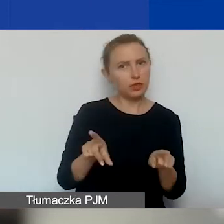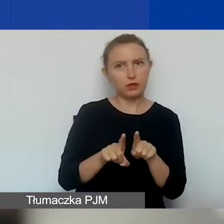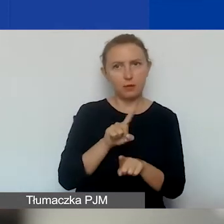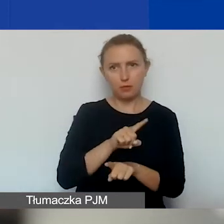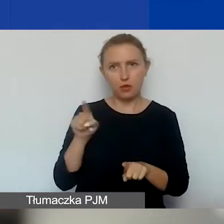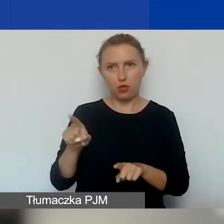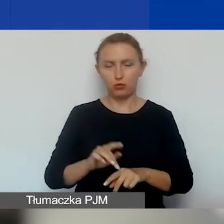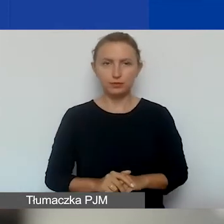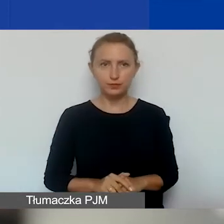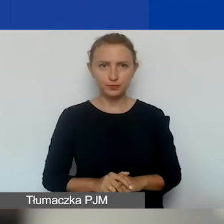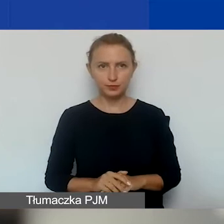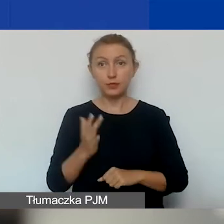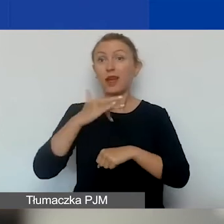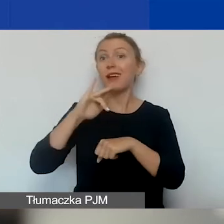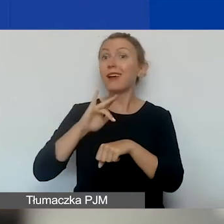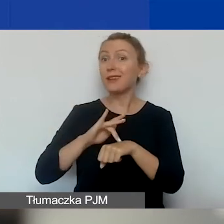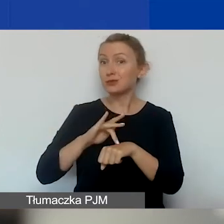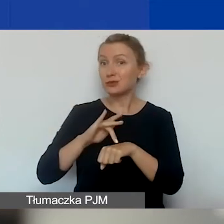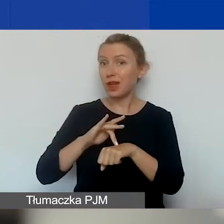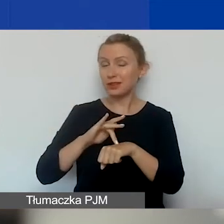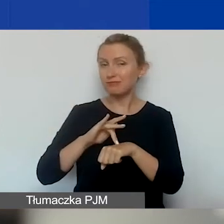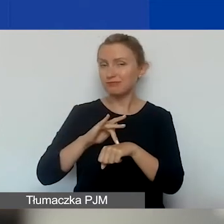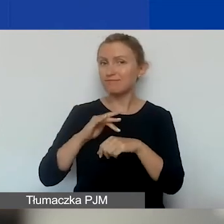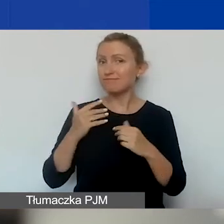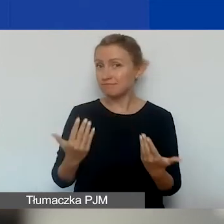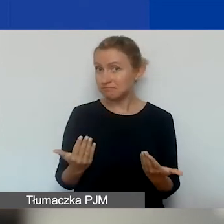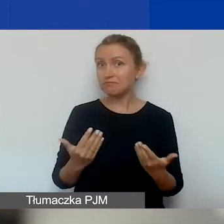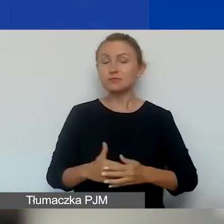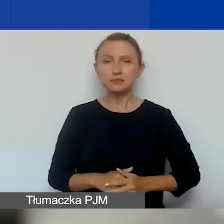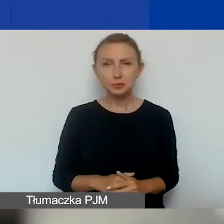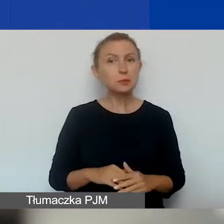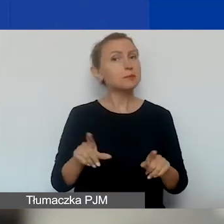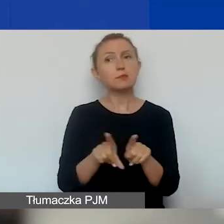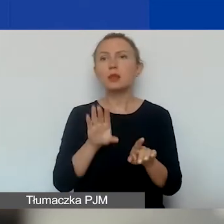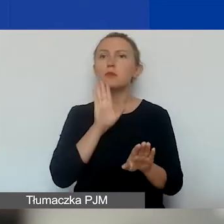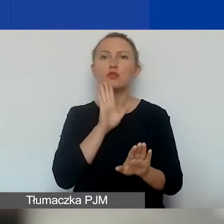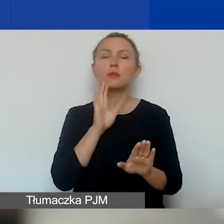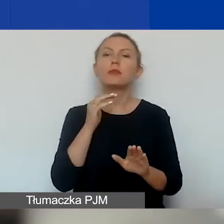Jeśli chodzi o rezultaty, to tak samo jak w konkursie tematycznym